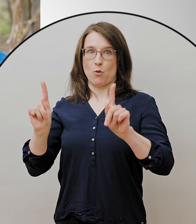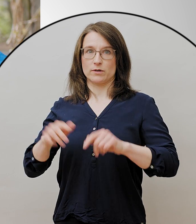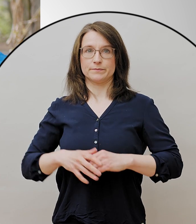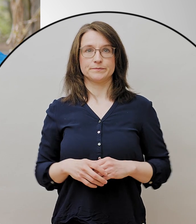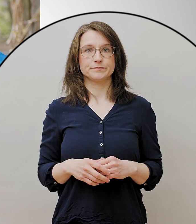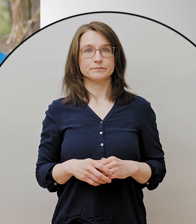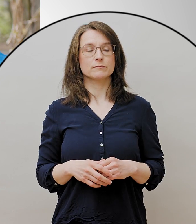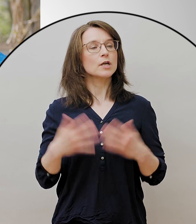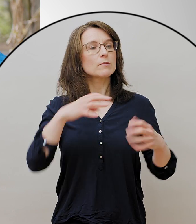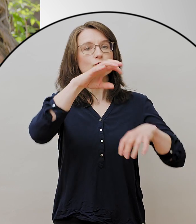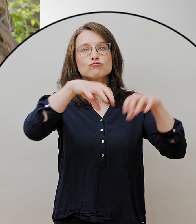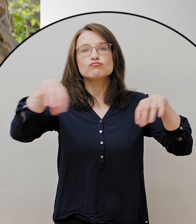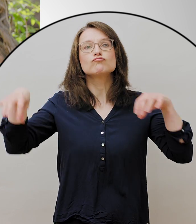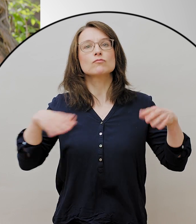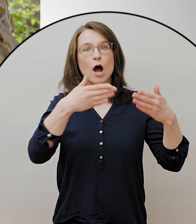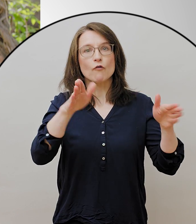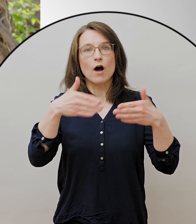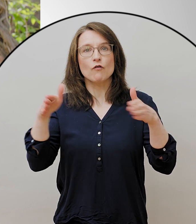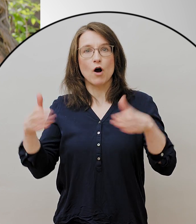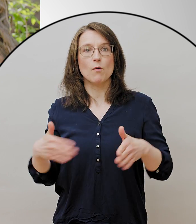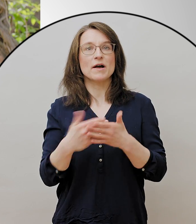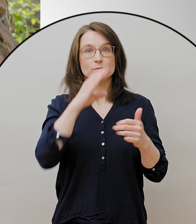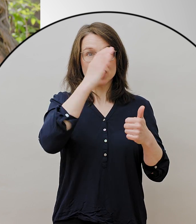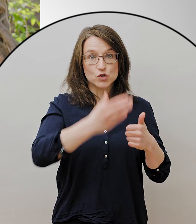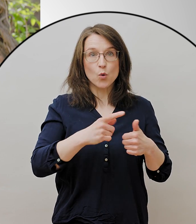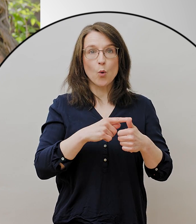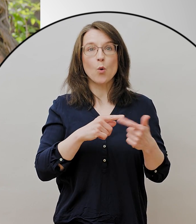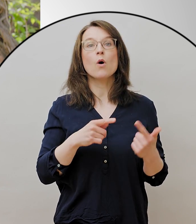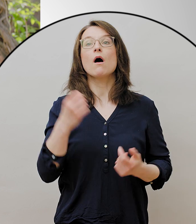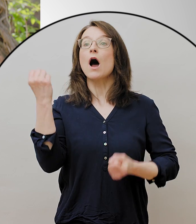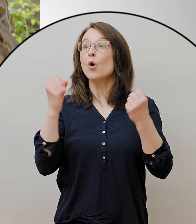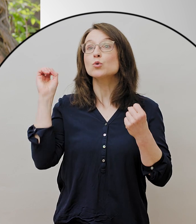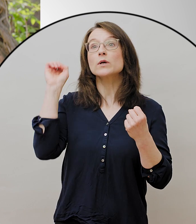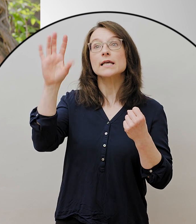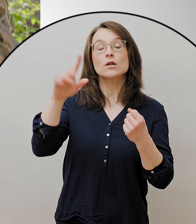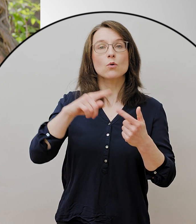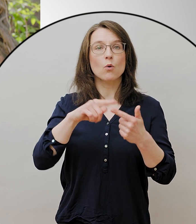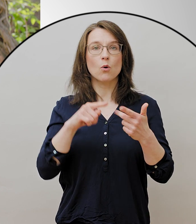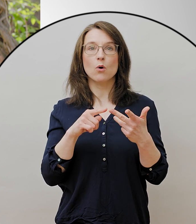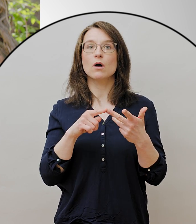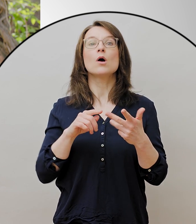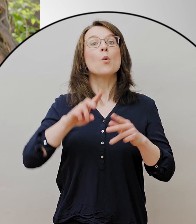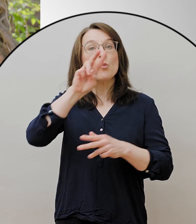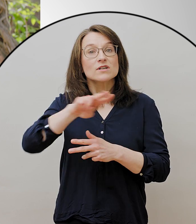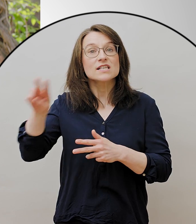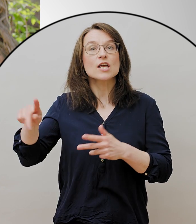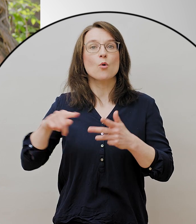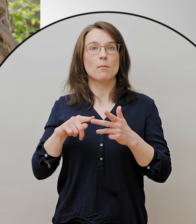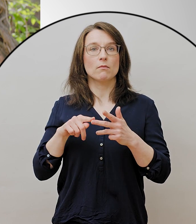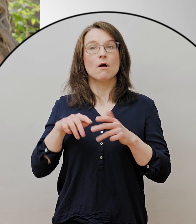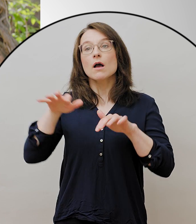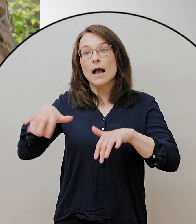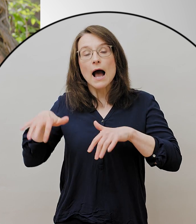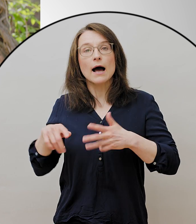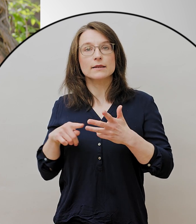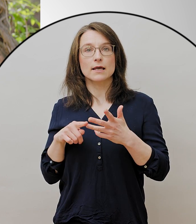das sind einmal die Zoos, die Autokinos, die Museen, die Gärten und die Bibliotheken und Spielplätze.